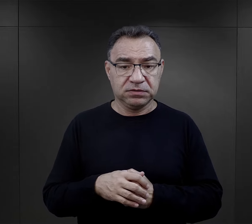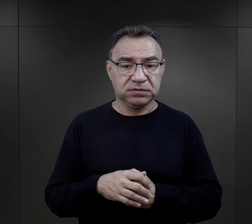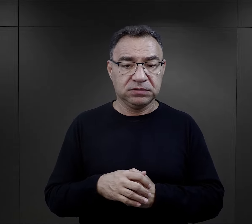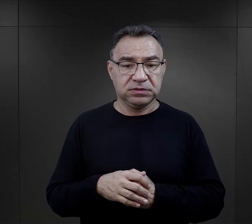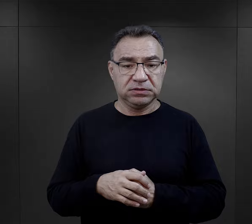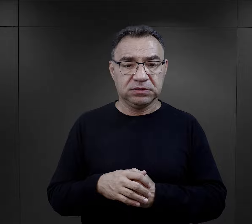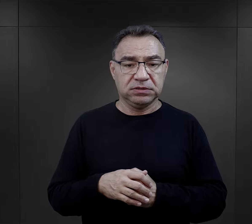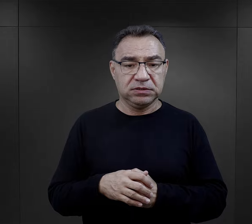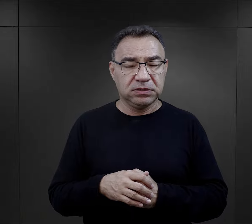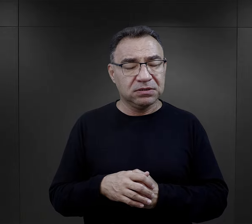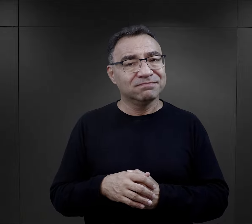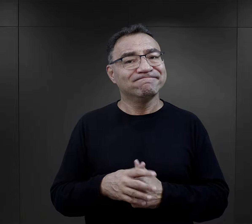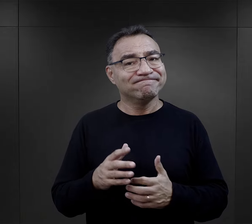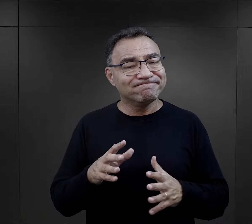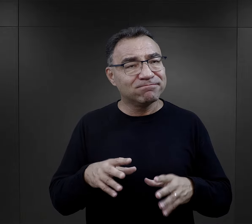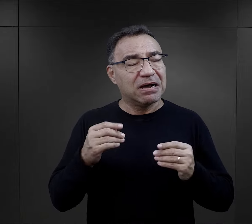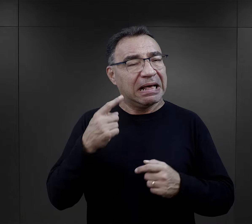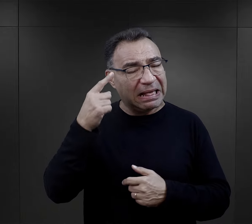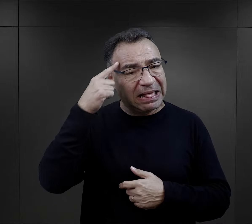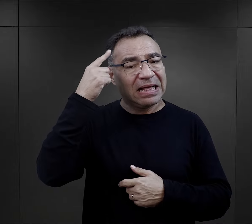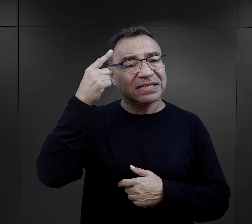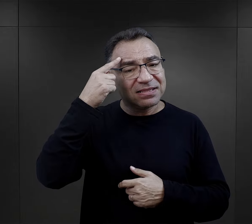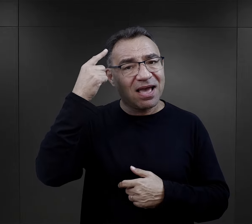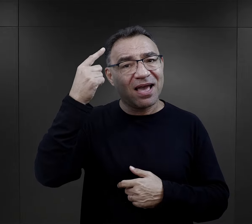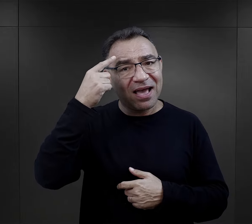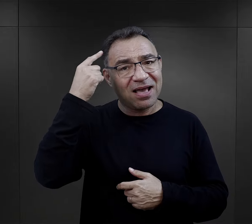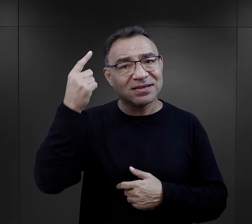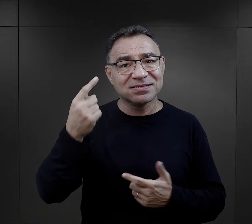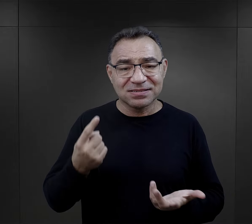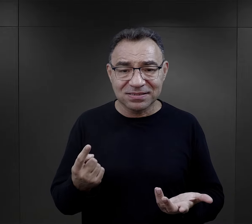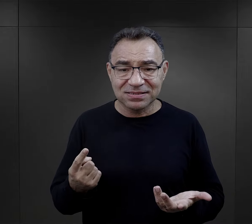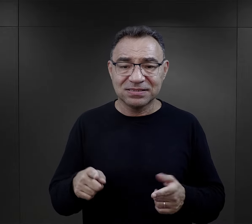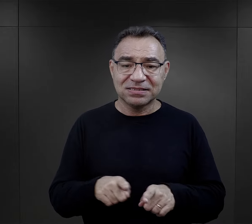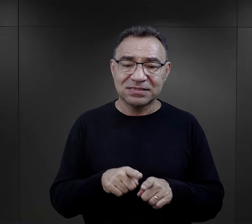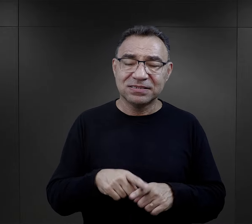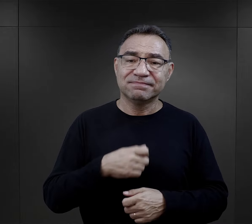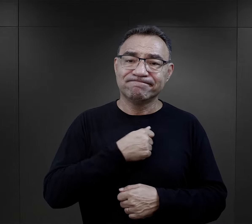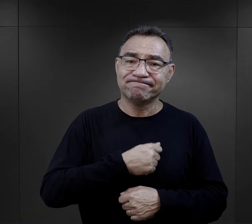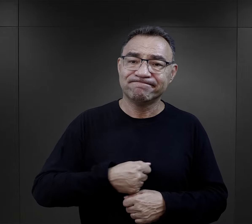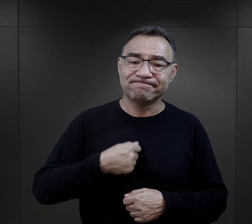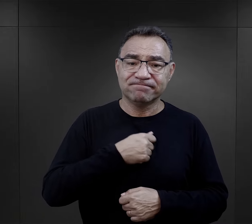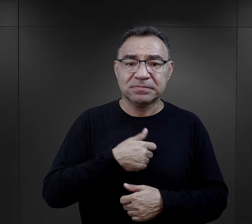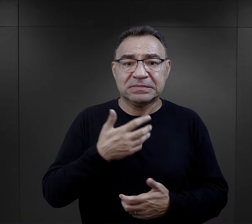więc jakoś na pierwszy plan ta tęsknota, no i też takie przygnębienie,